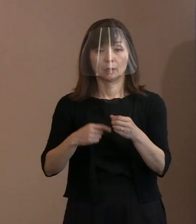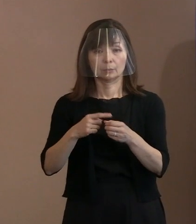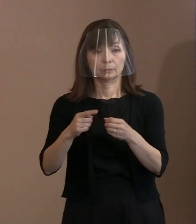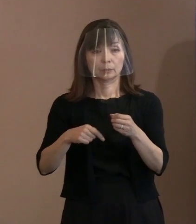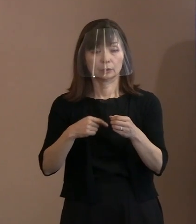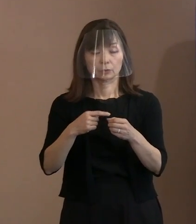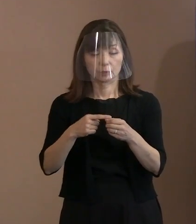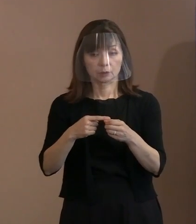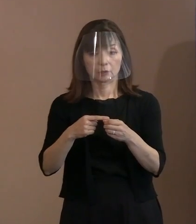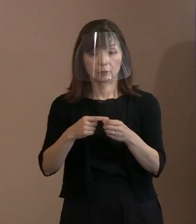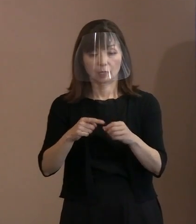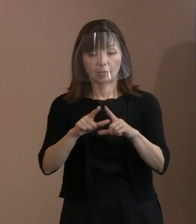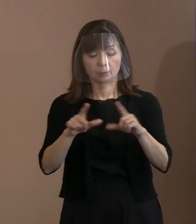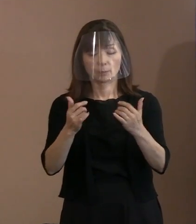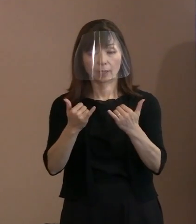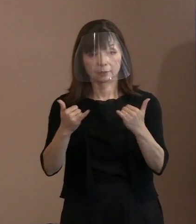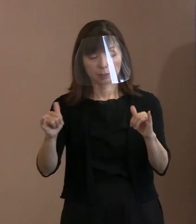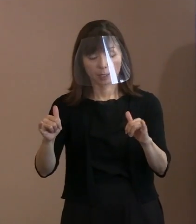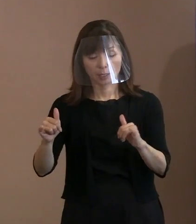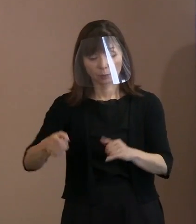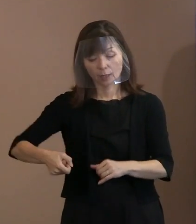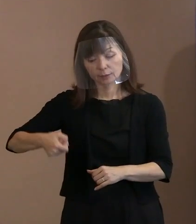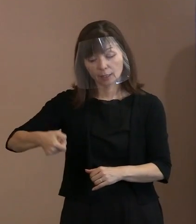手荷物検査を お願いしてきているんですけれども､